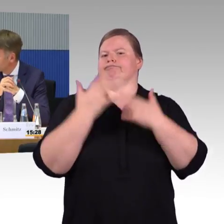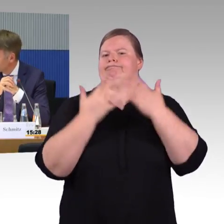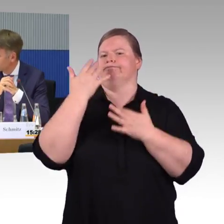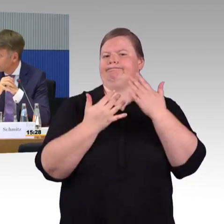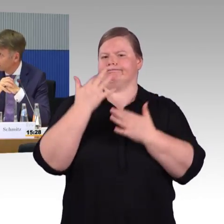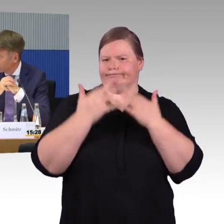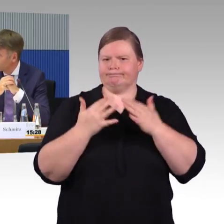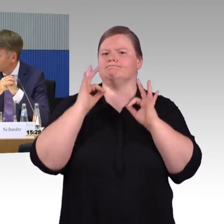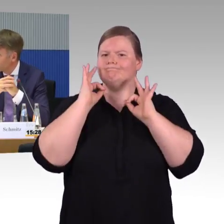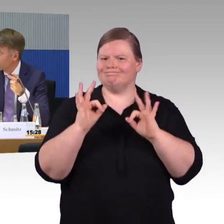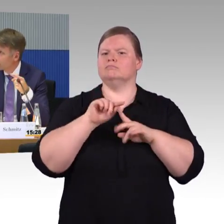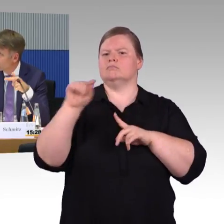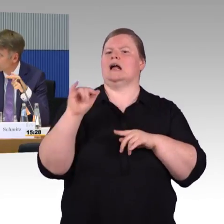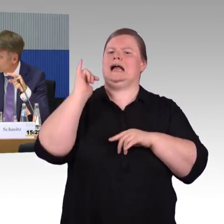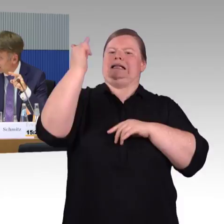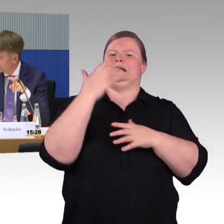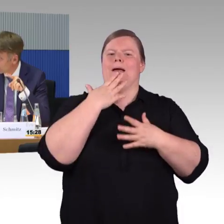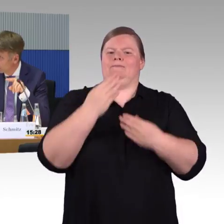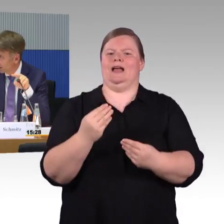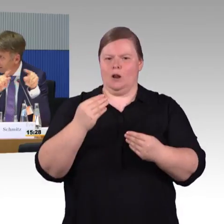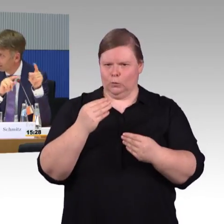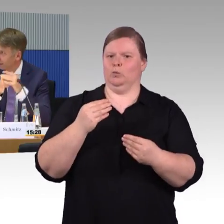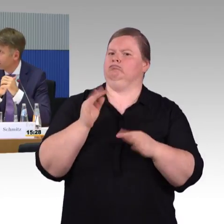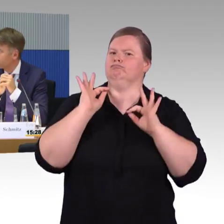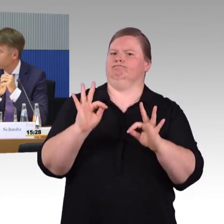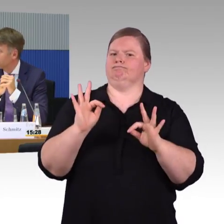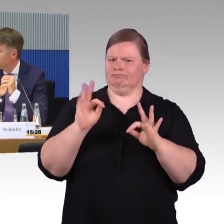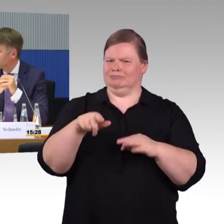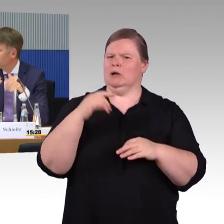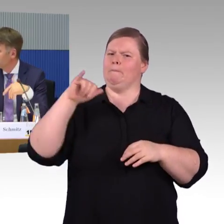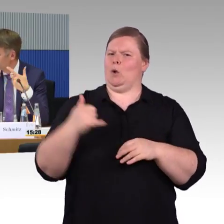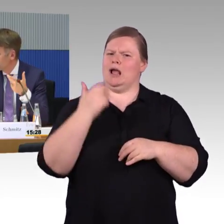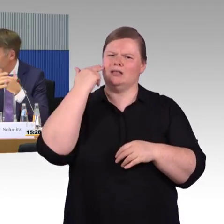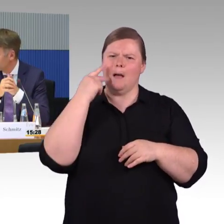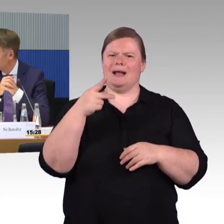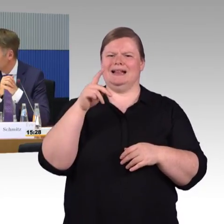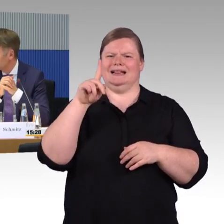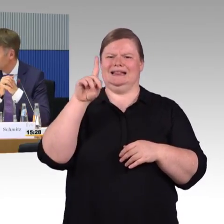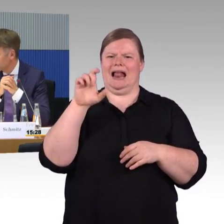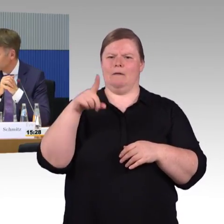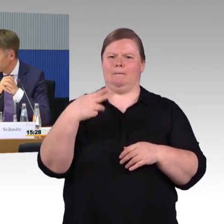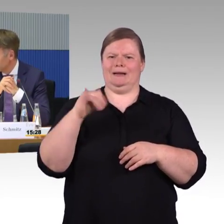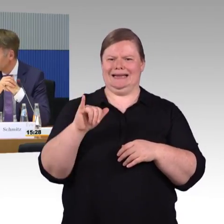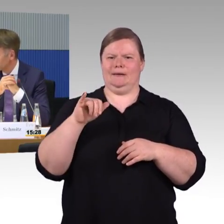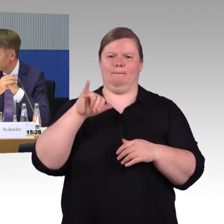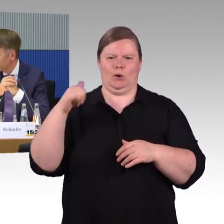und kann das auch mit in die Reiseplanung mit aufnehmen. Aber dafür müssen wir natürlich erstmal überall diese Daten aufbauen, damit nachher dann überhaupt so ein Algorithmus Sinn macht.